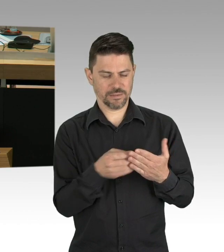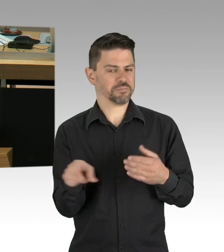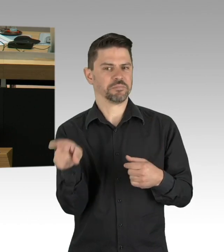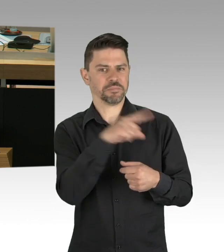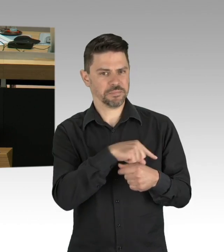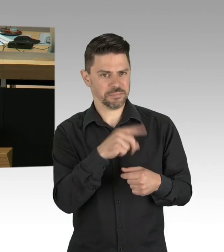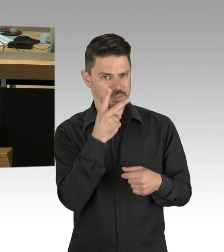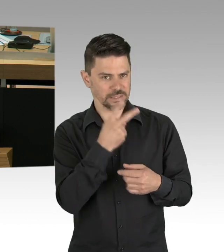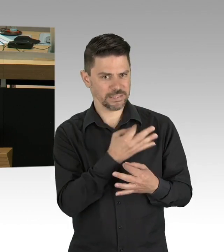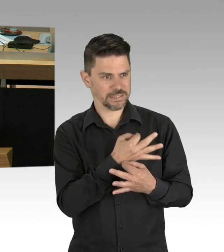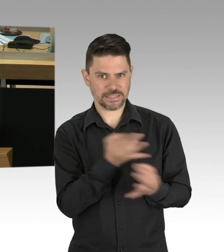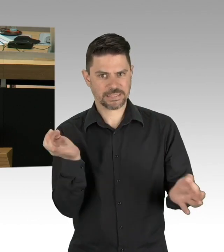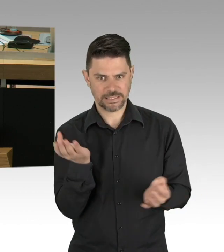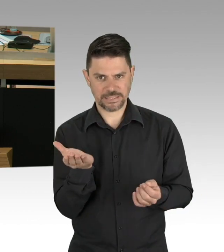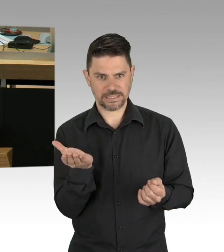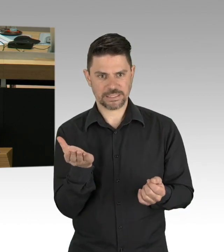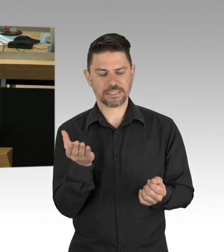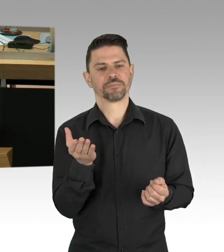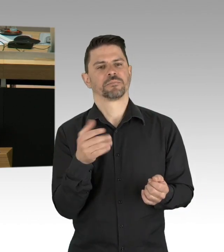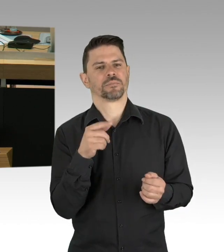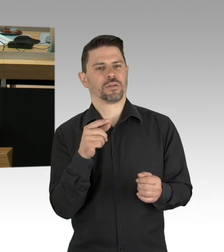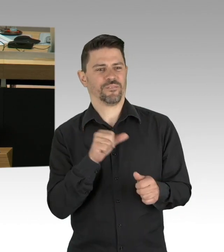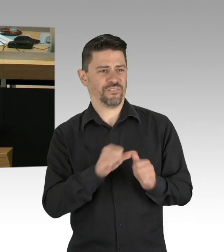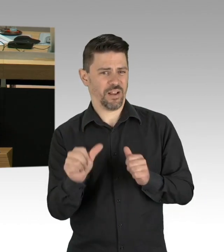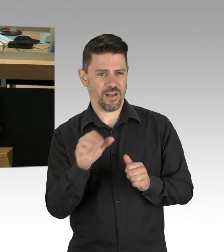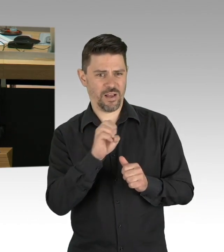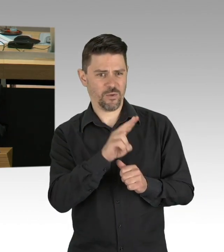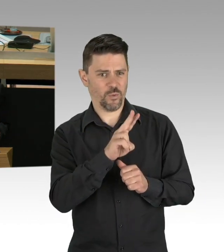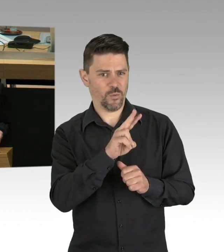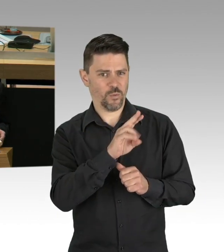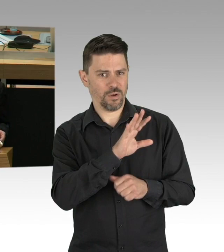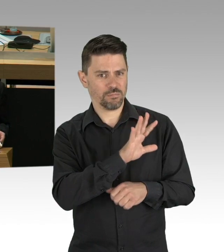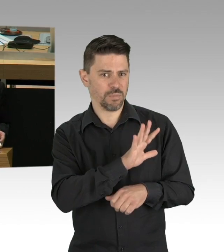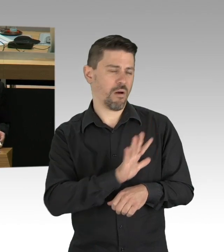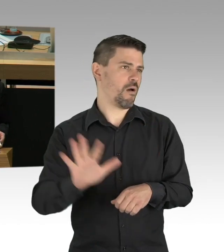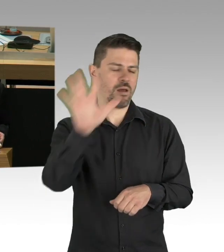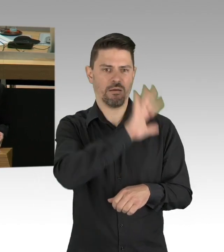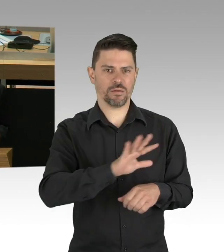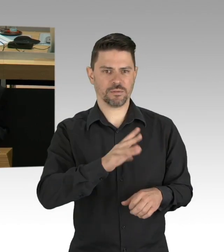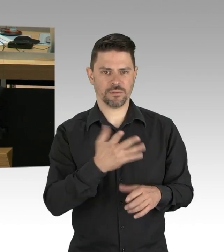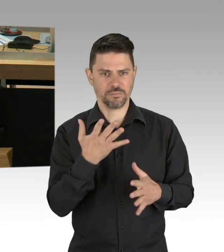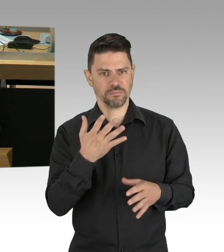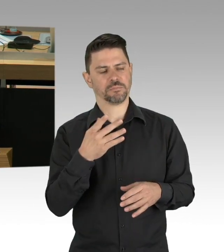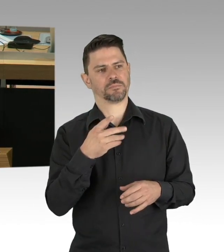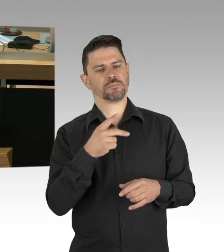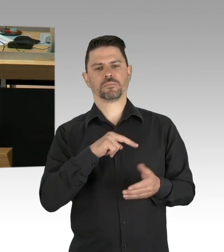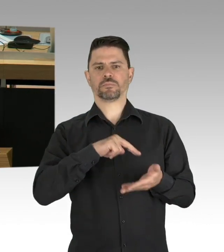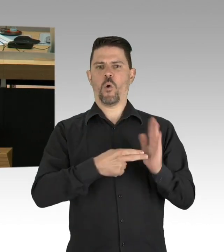für die es bloß eine sehr geringe wissenschaftliche Grundlage gibt. Nach 8 Wochen ist Corona vorbei,